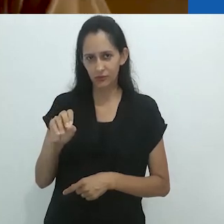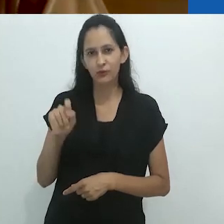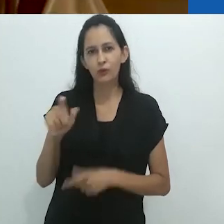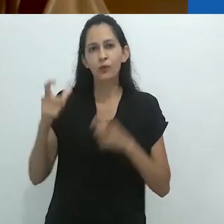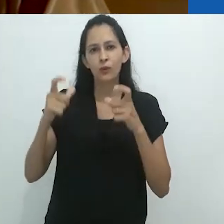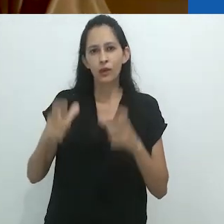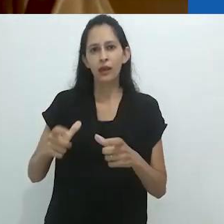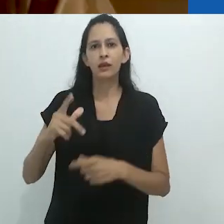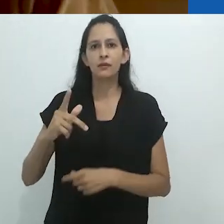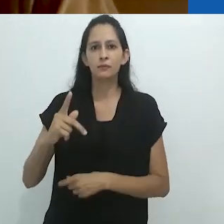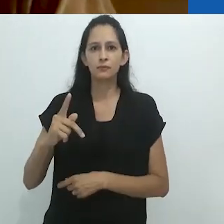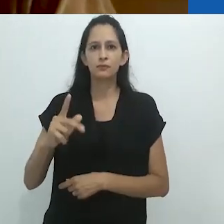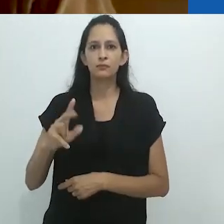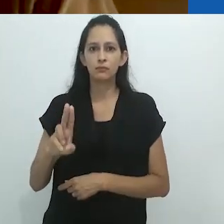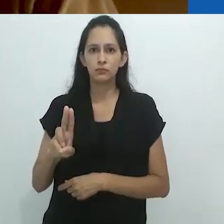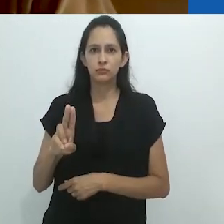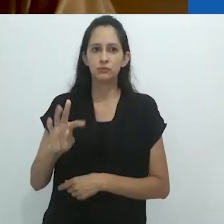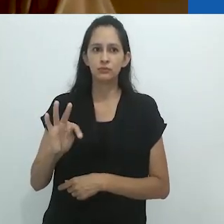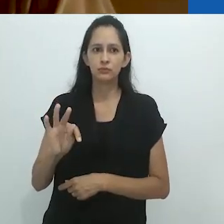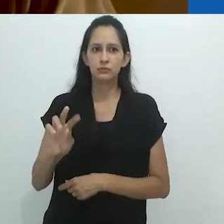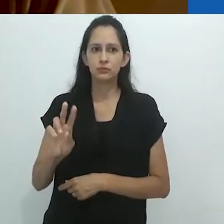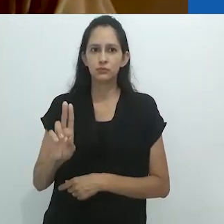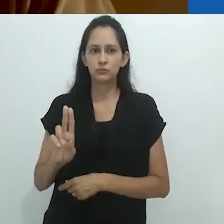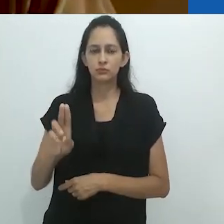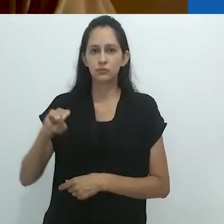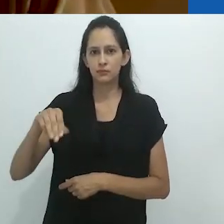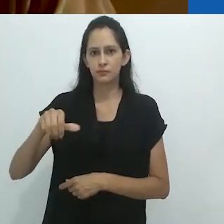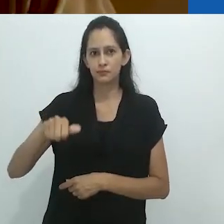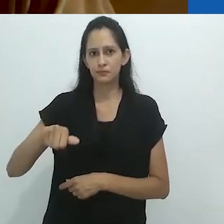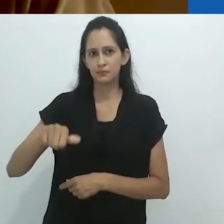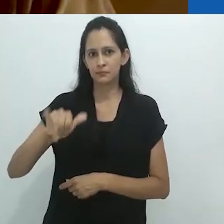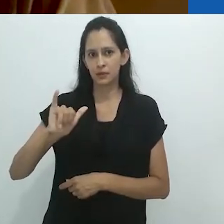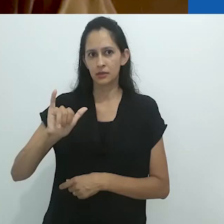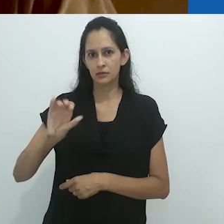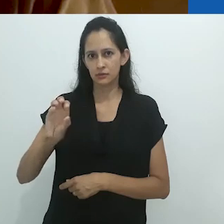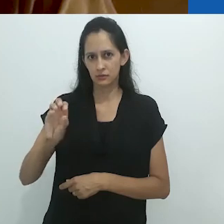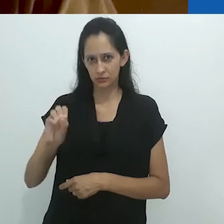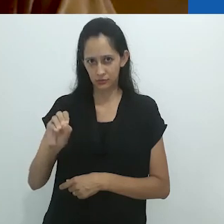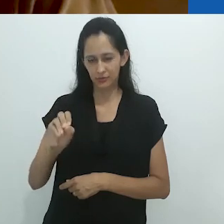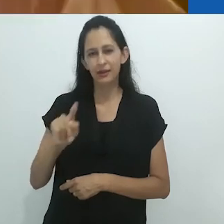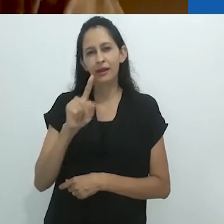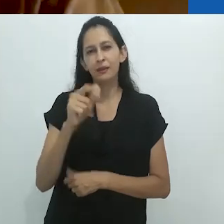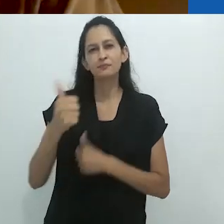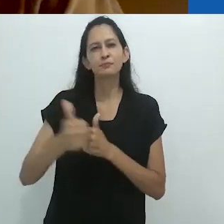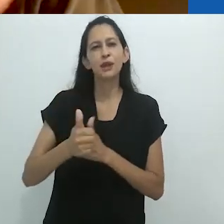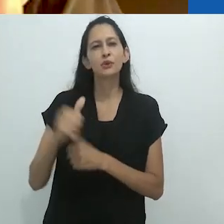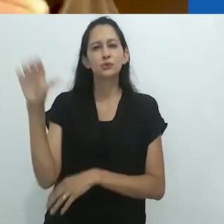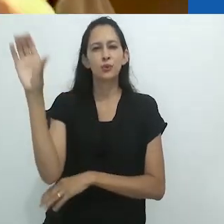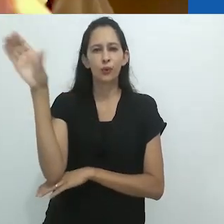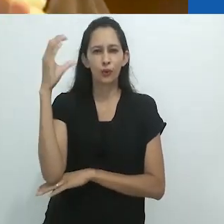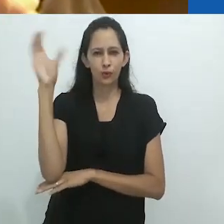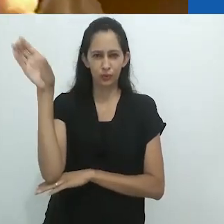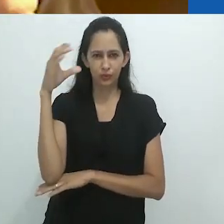na região do Putumayo, situada na parte superior da Amazônia colombiana,